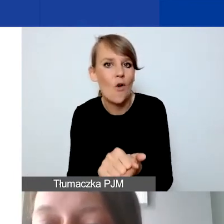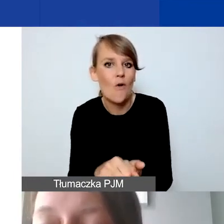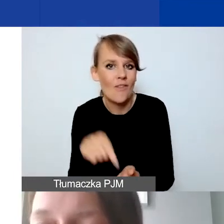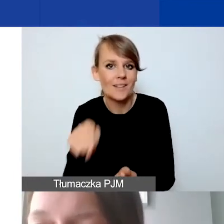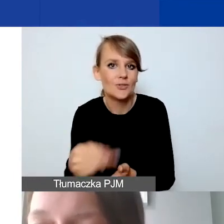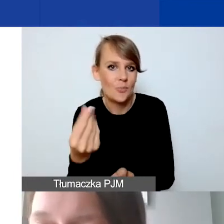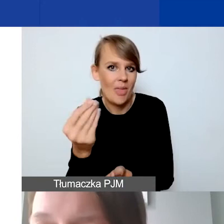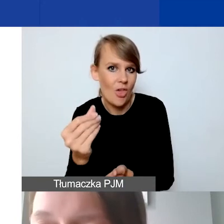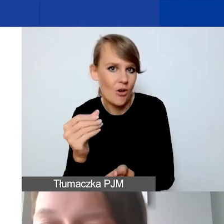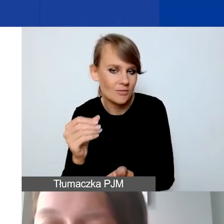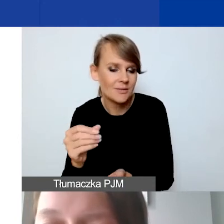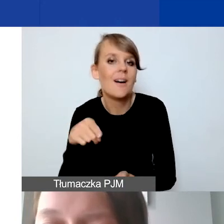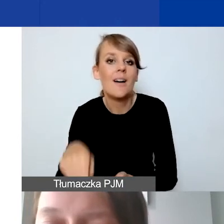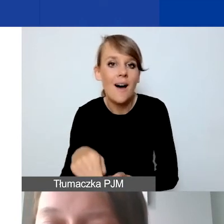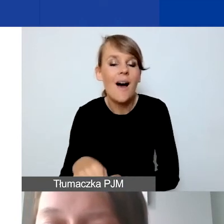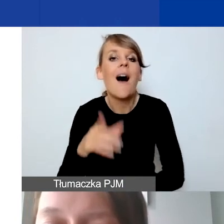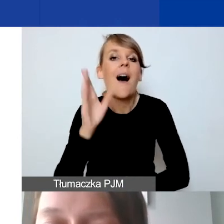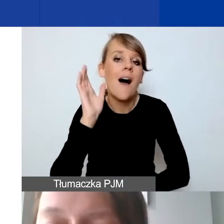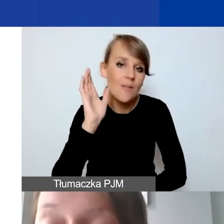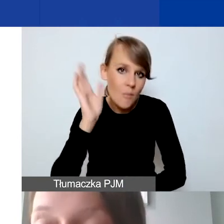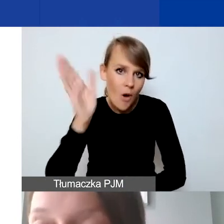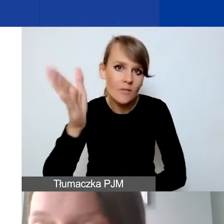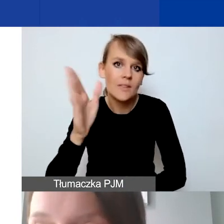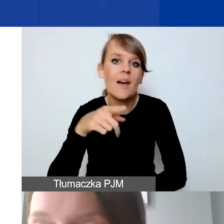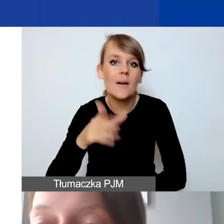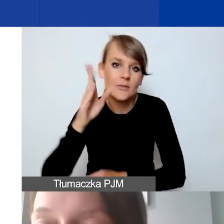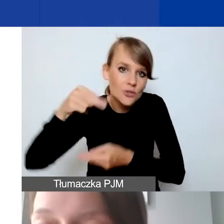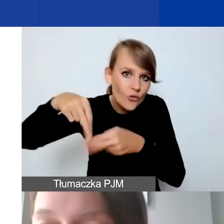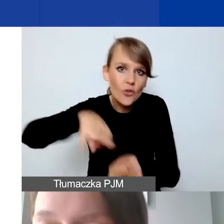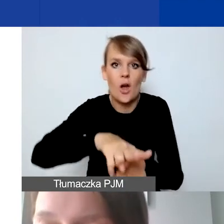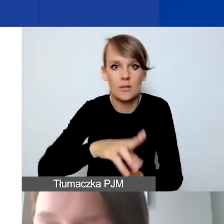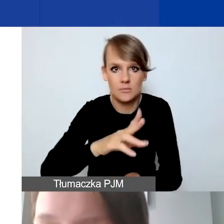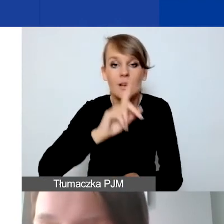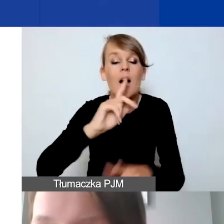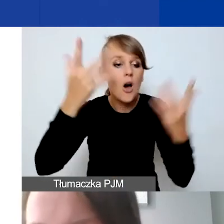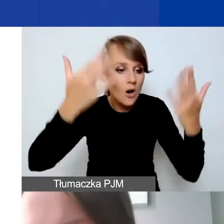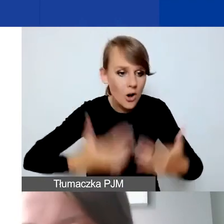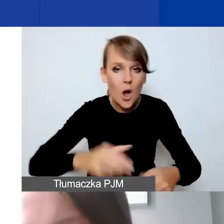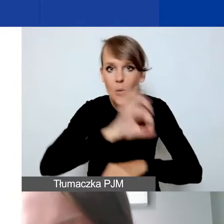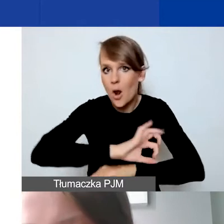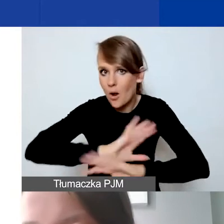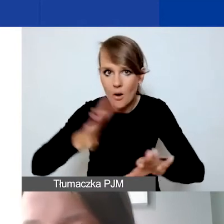które będą dopiero podlegały refundacji po rozliczeniu projektu. Jest to zastrzeżenie,